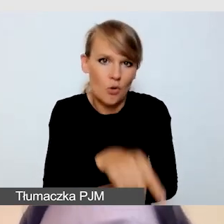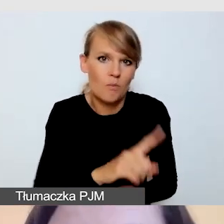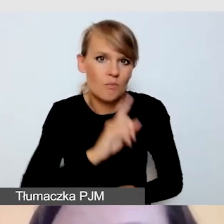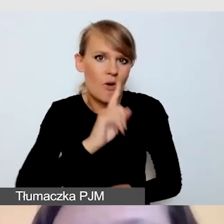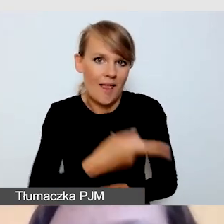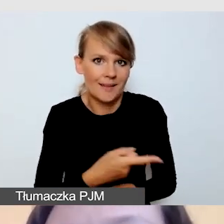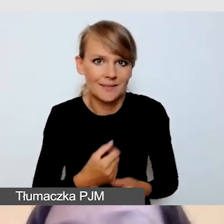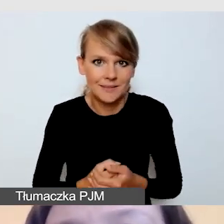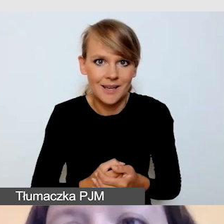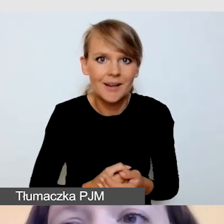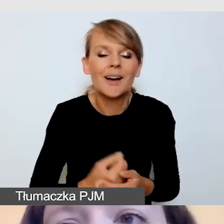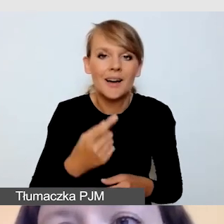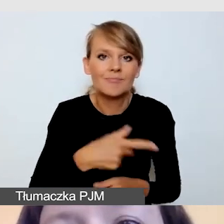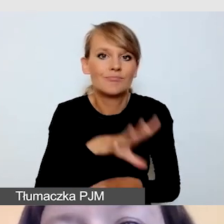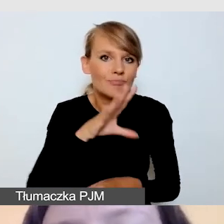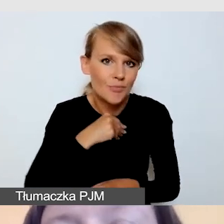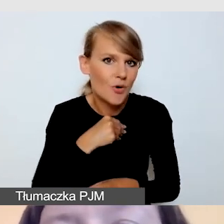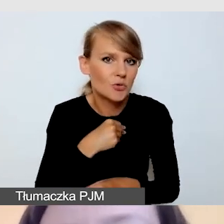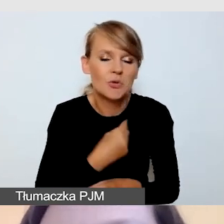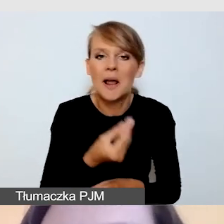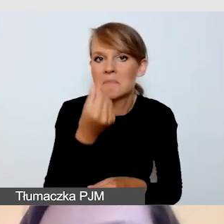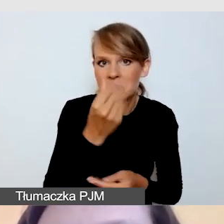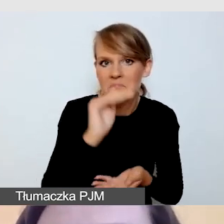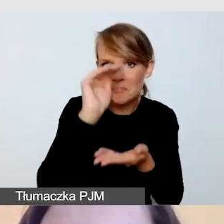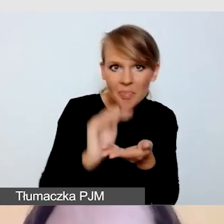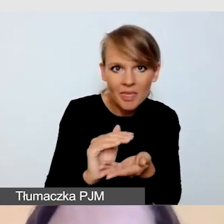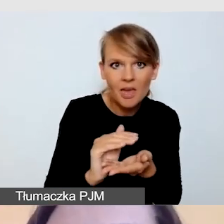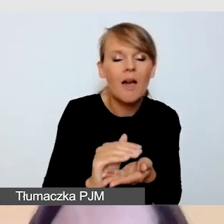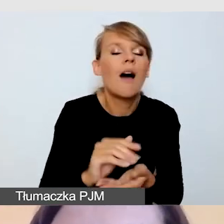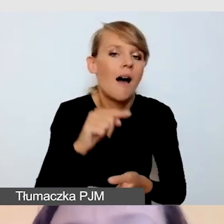że jesteśmy w stanie przy małych środkach zmaksymalizować efekt.